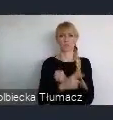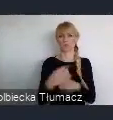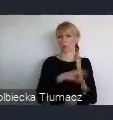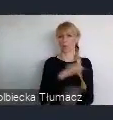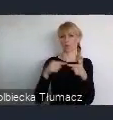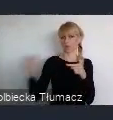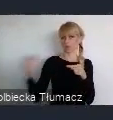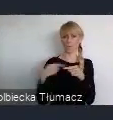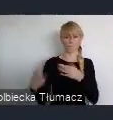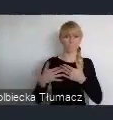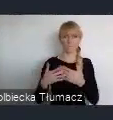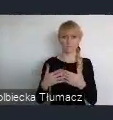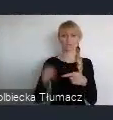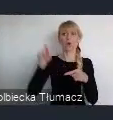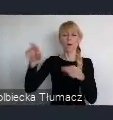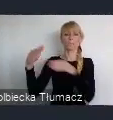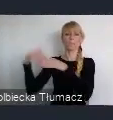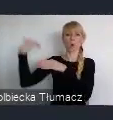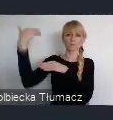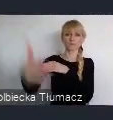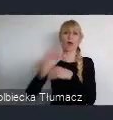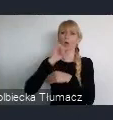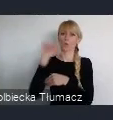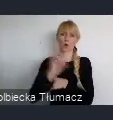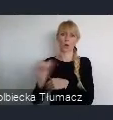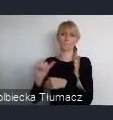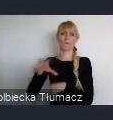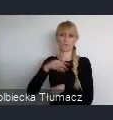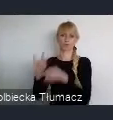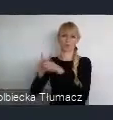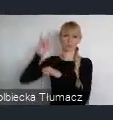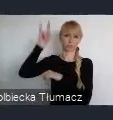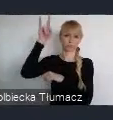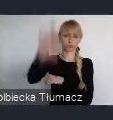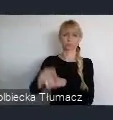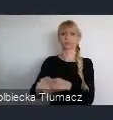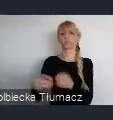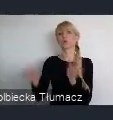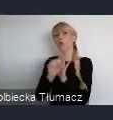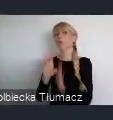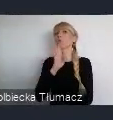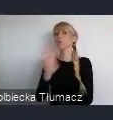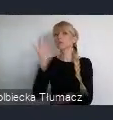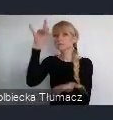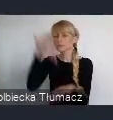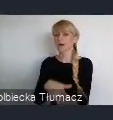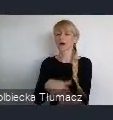czy poza nasz kontynent. Więc można również, do Stanów Zjednoczonych i w różne inne miejsca stamtąd dolecieć.